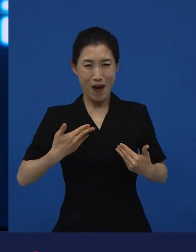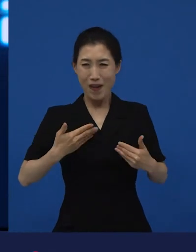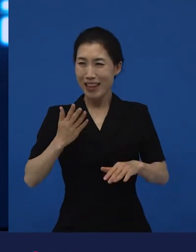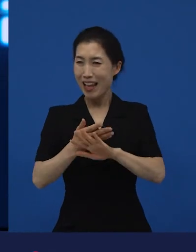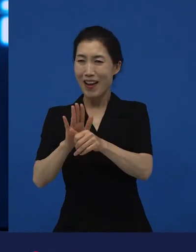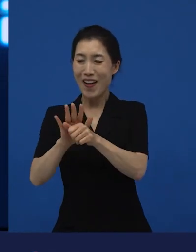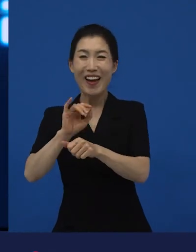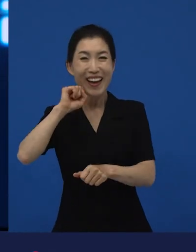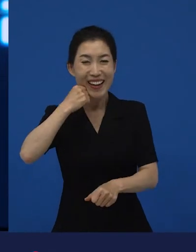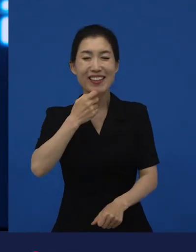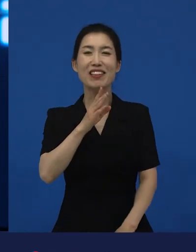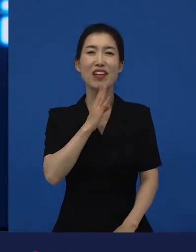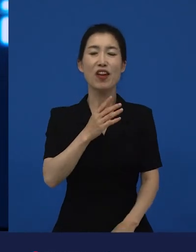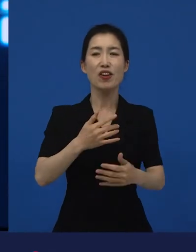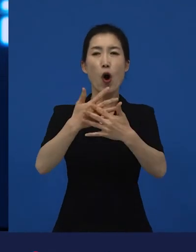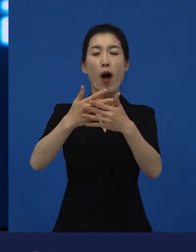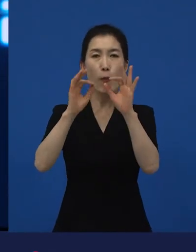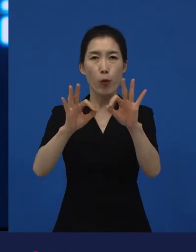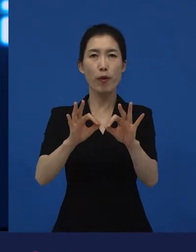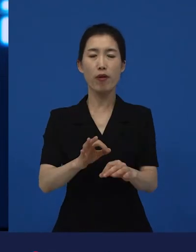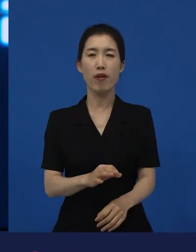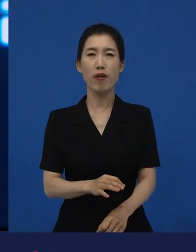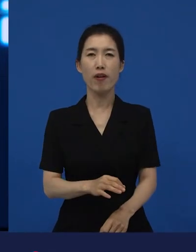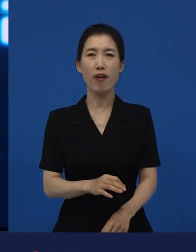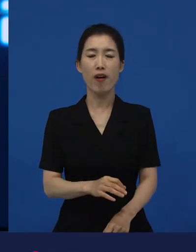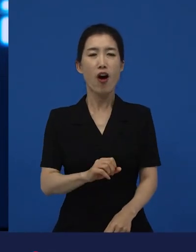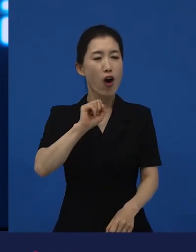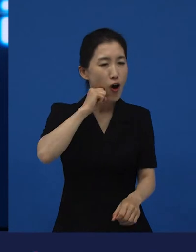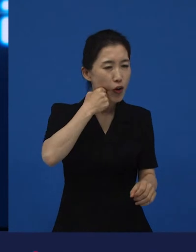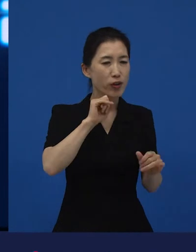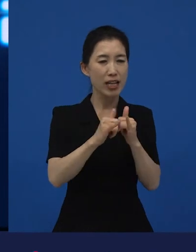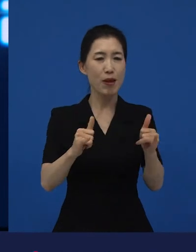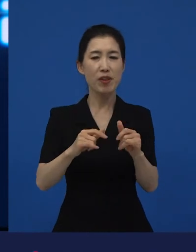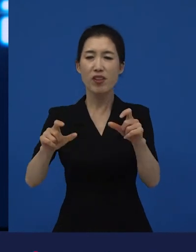부자가 한 번에 모든 문제를 해결해 주면 얼마나 좋겠습니까? 그러나